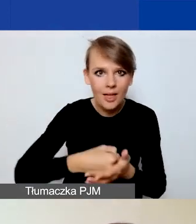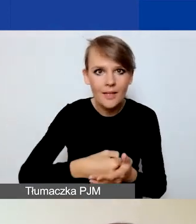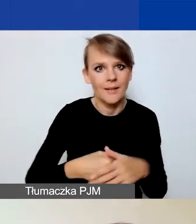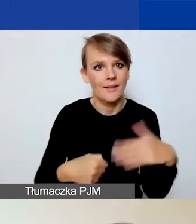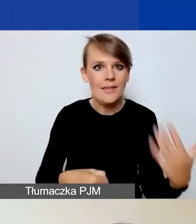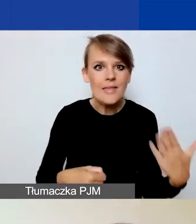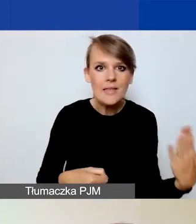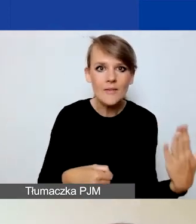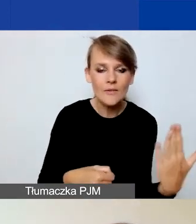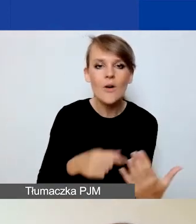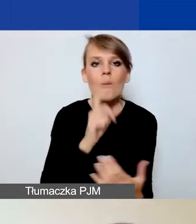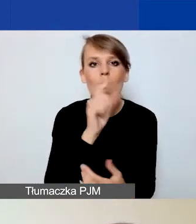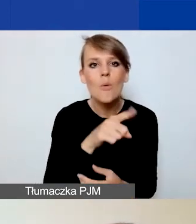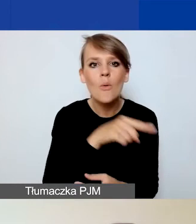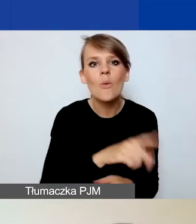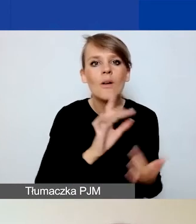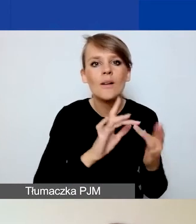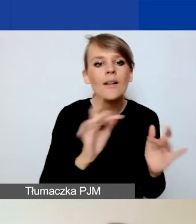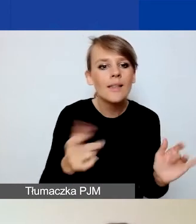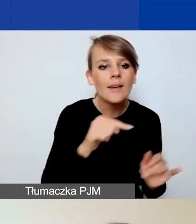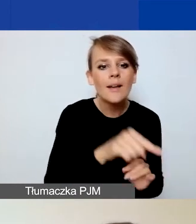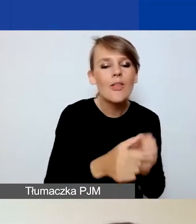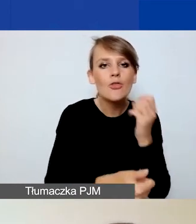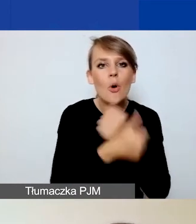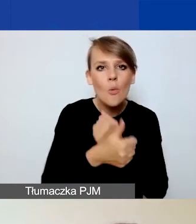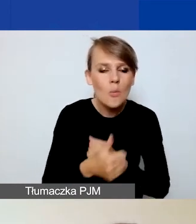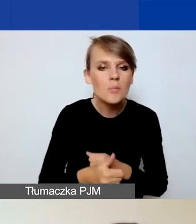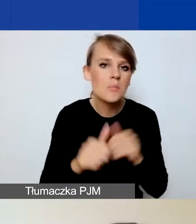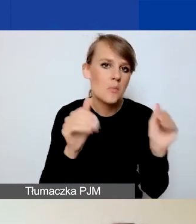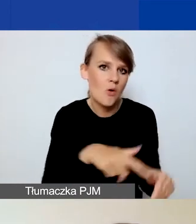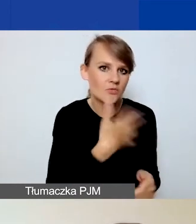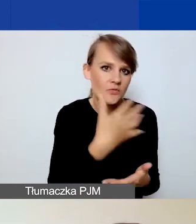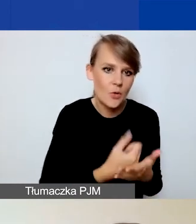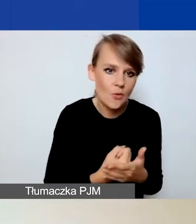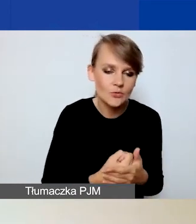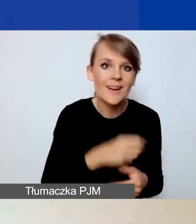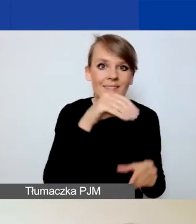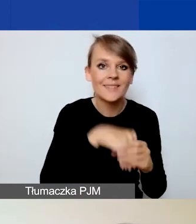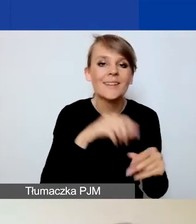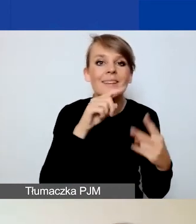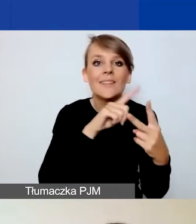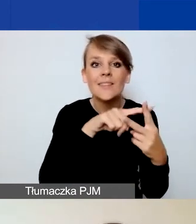podlinkowane są dokumenty, które mogą być przydatne. Dwa z nich to te, o których przed chwilą powiedziałam